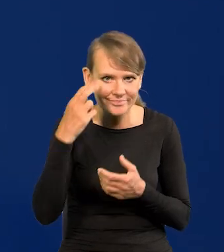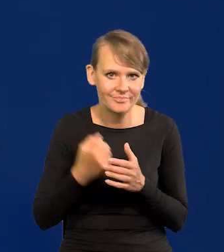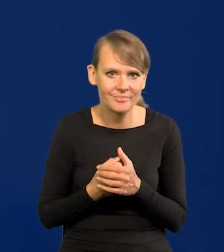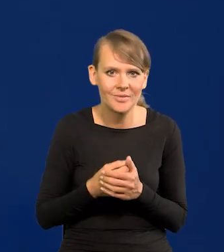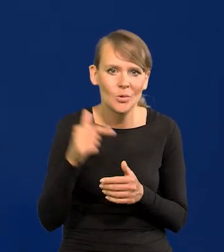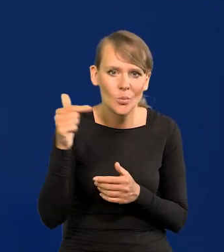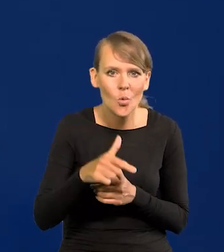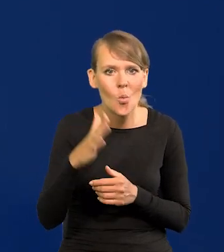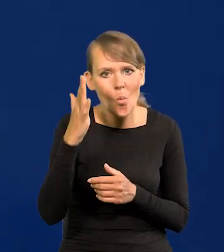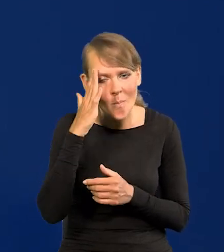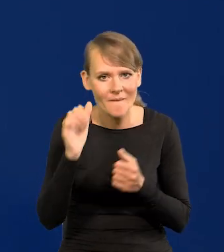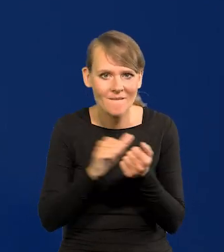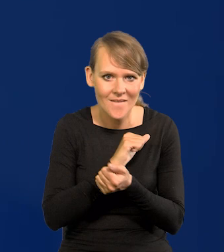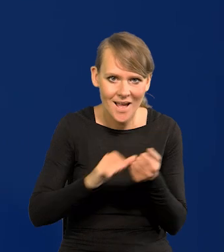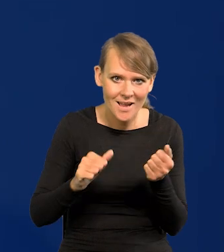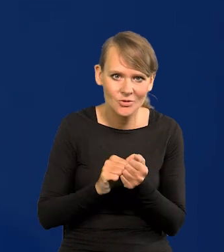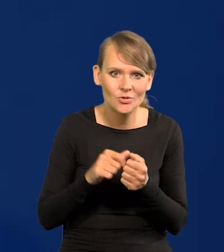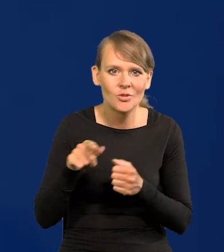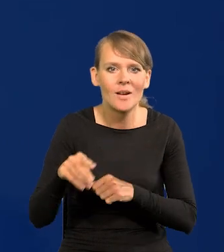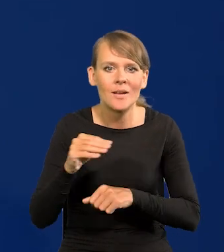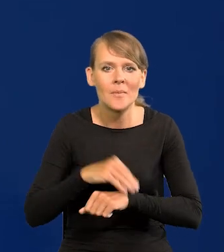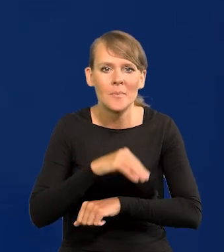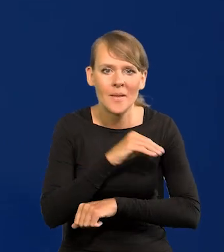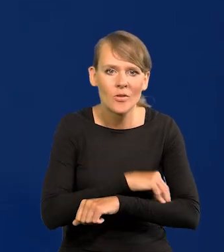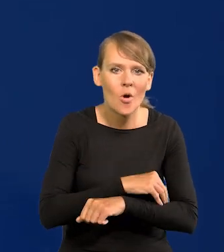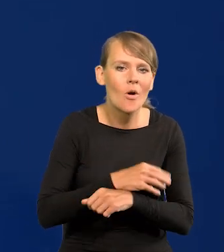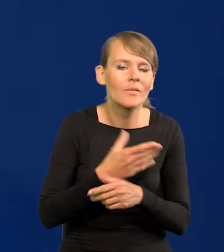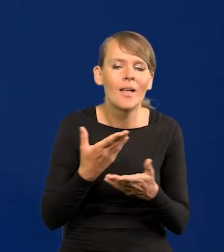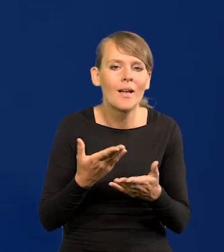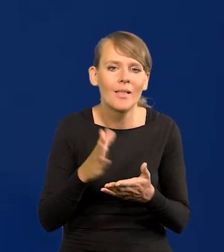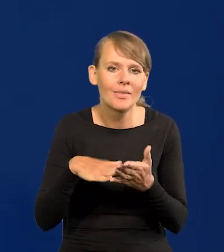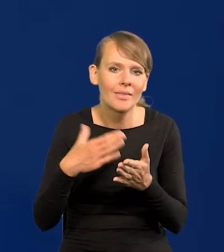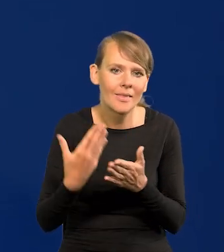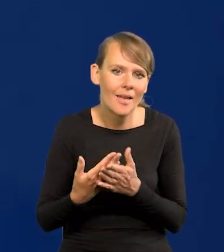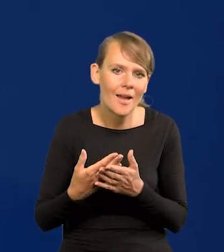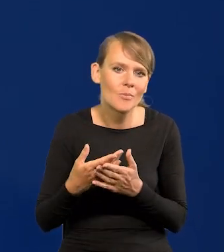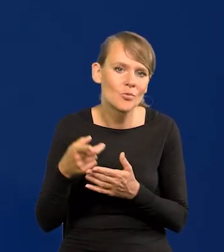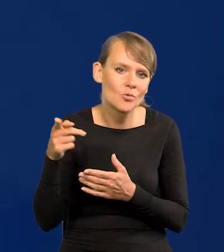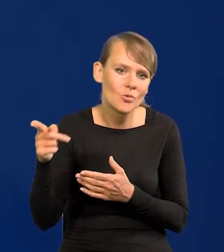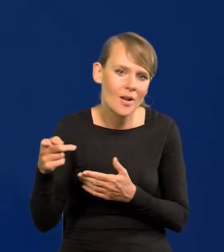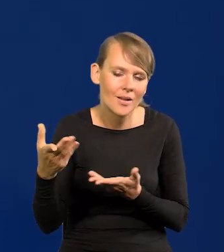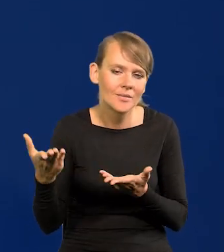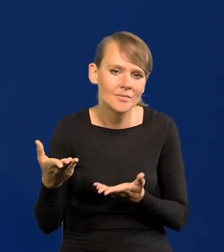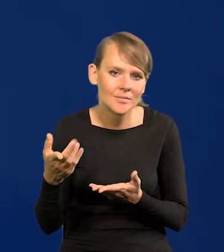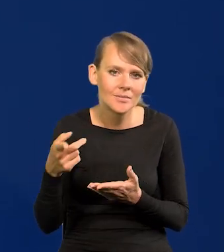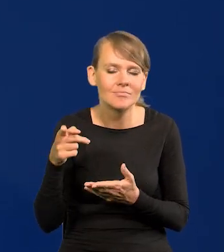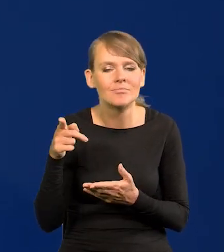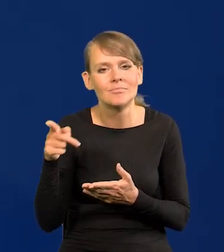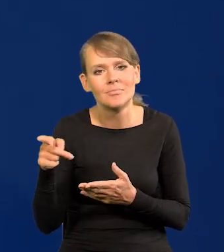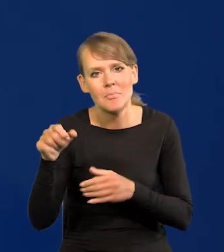I trzeba z nią walczyć umiejętnie metodą pani Lagarde, bo np. mówi o przyszłej polityce w najbliższym czasie Banku